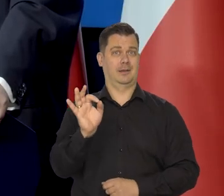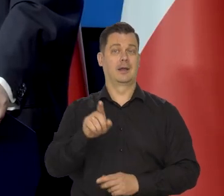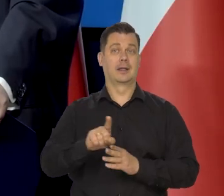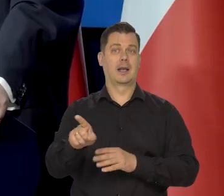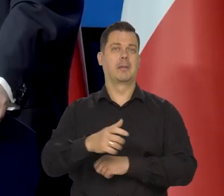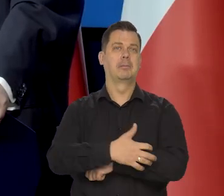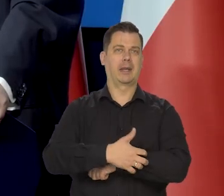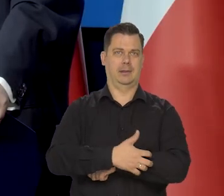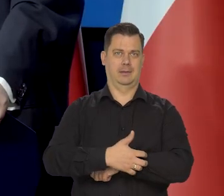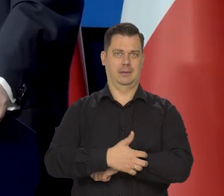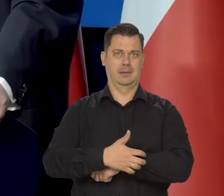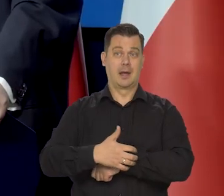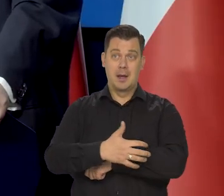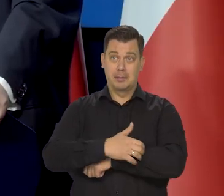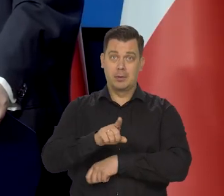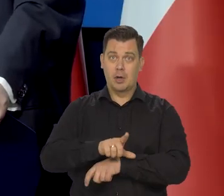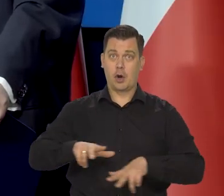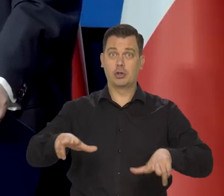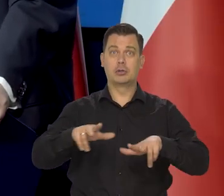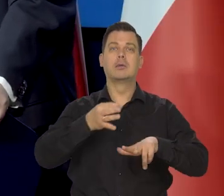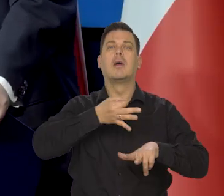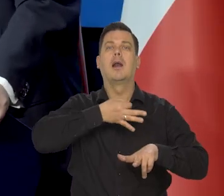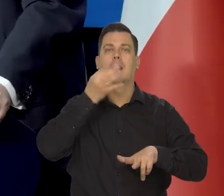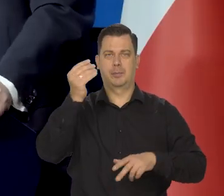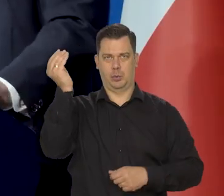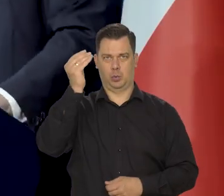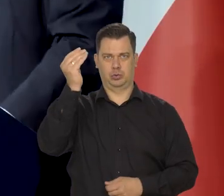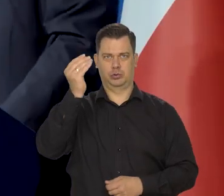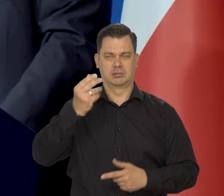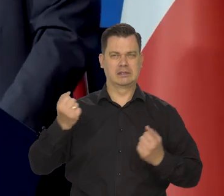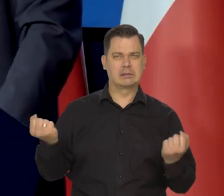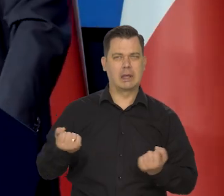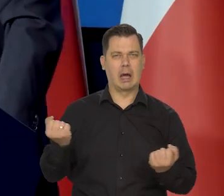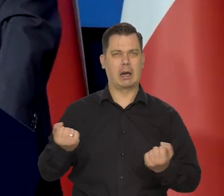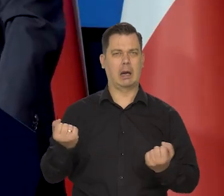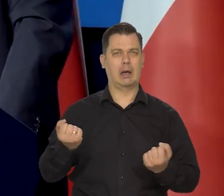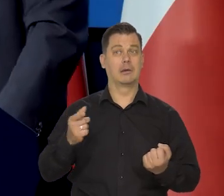no ludzie z niezamożnych rodzin się lepiej uczą, bardziej się starają, bo wiedzą, że to jest ta szansa.